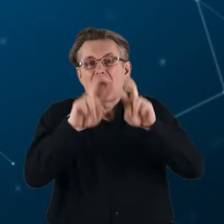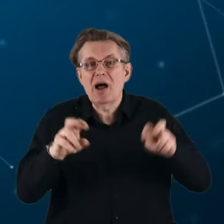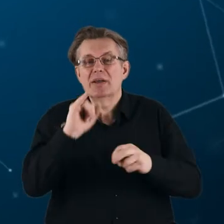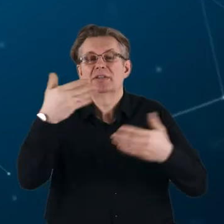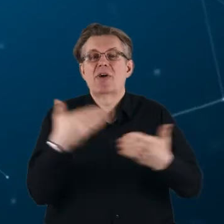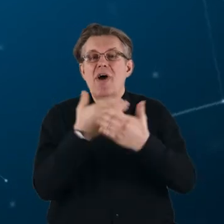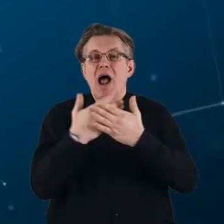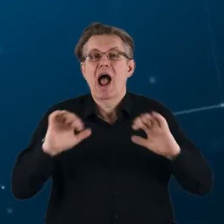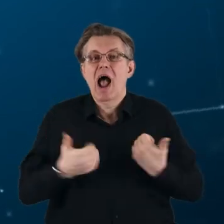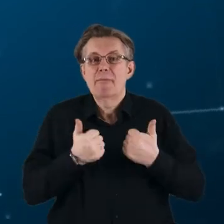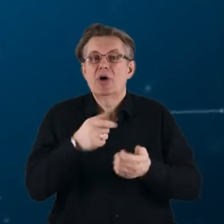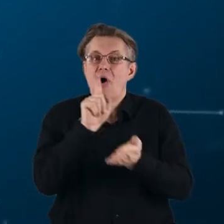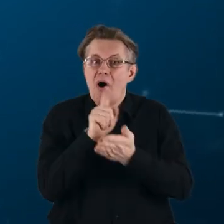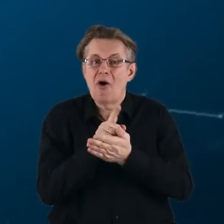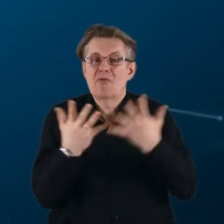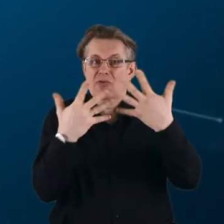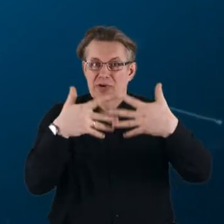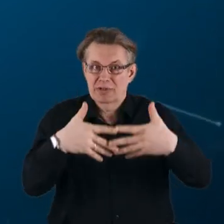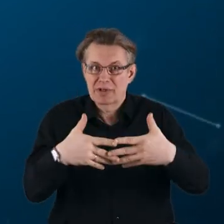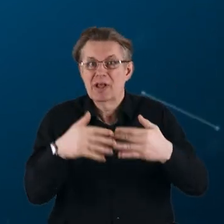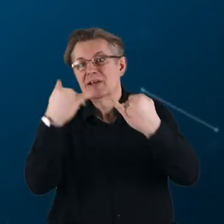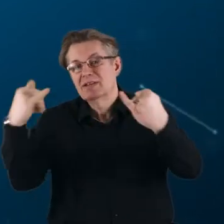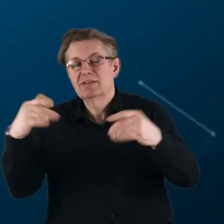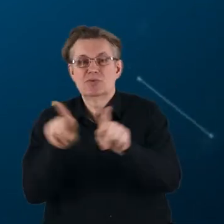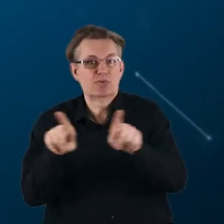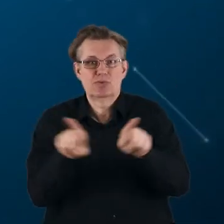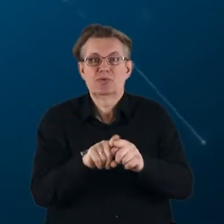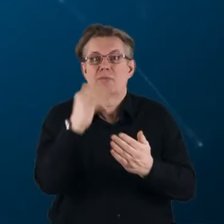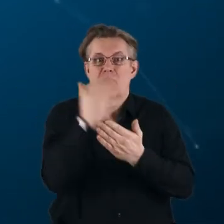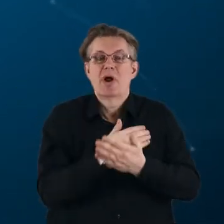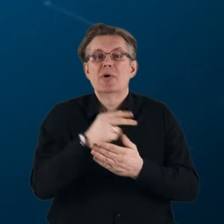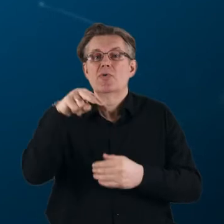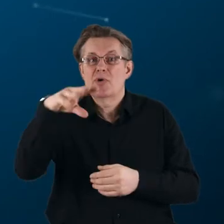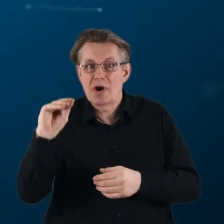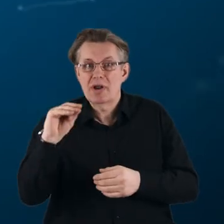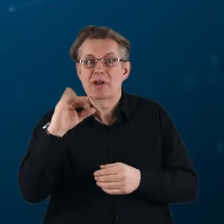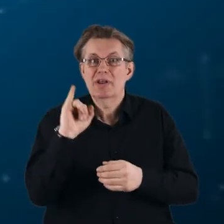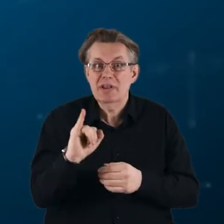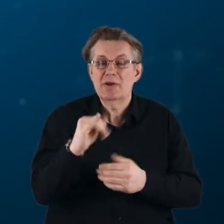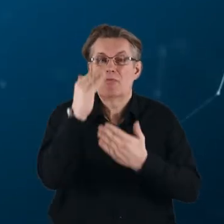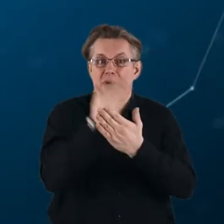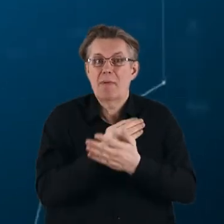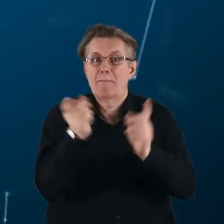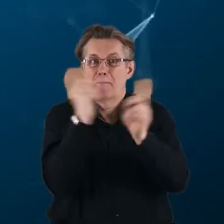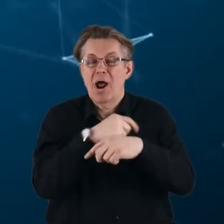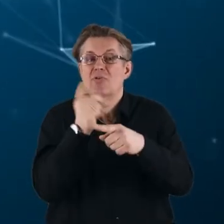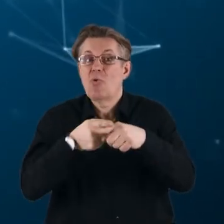tak, aby osiągnąć synergię z innymi programami Unii Europejskiej oraz programami państw członkowskich,